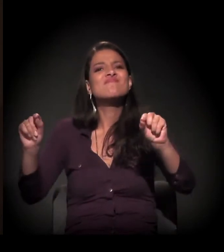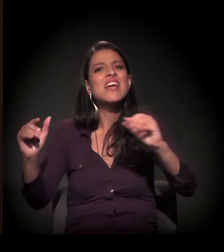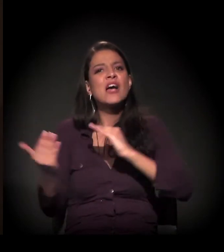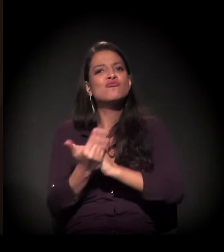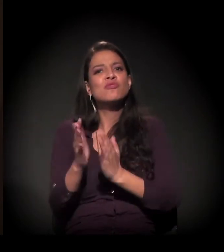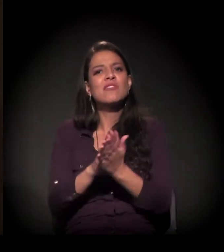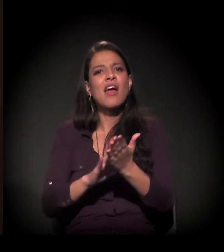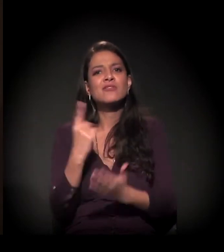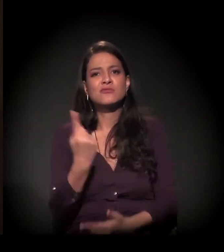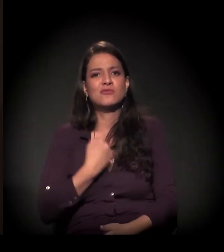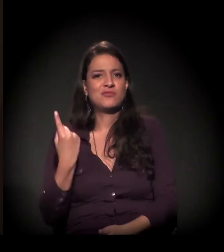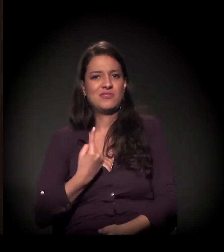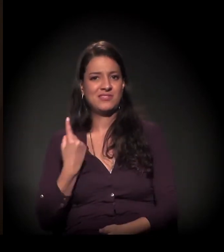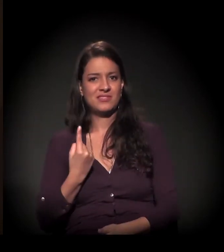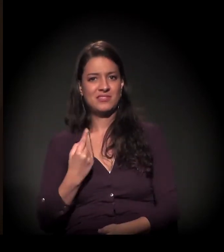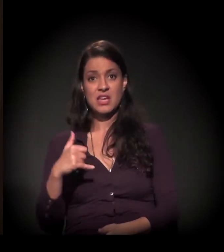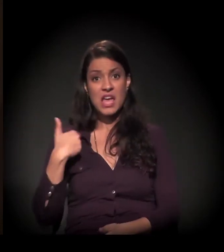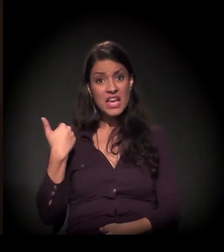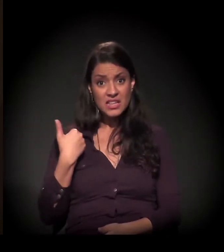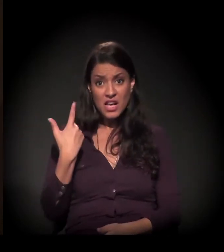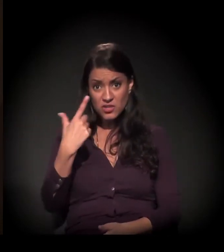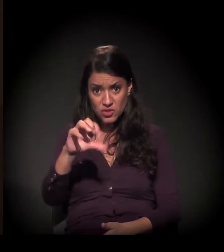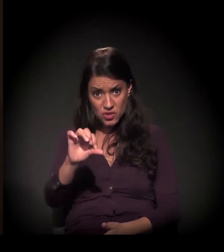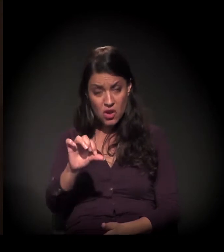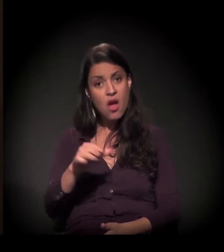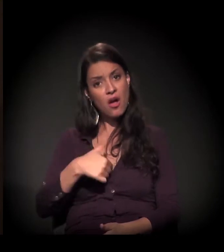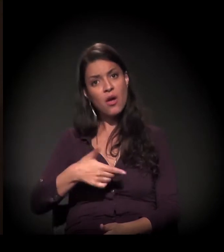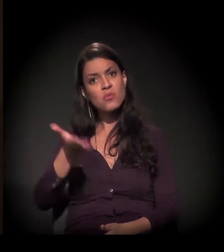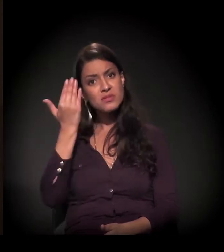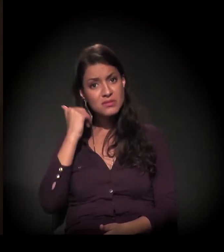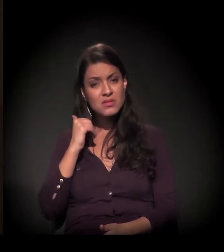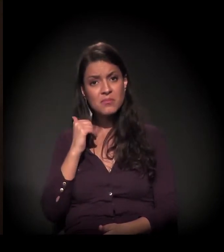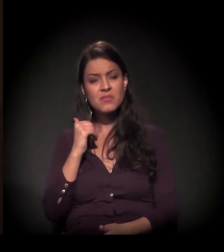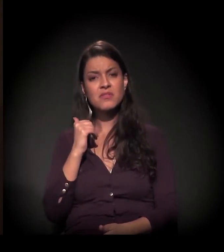Com 19 anos de idade, eu sabia que